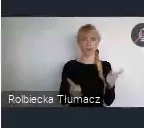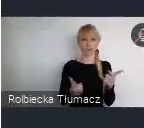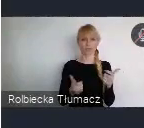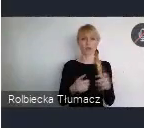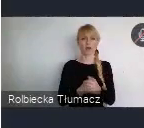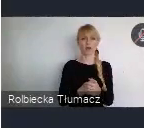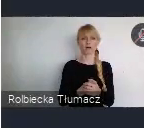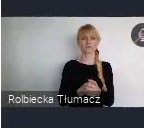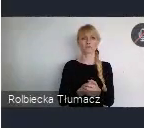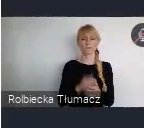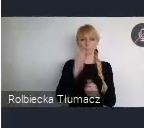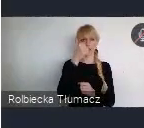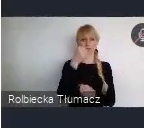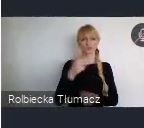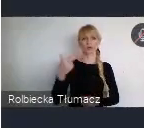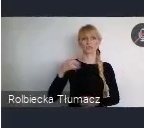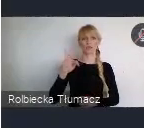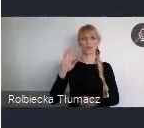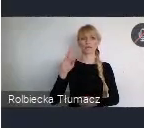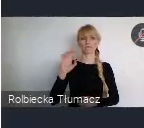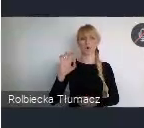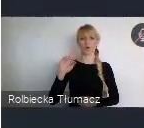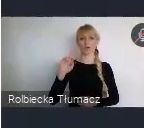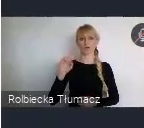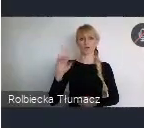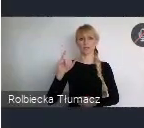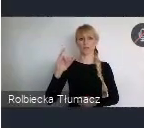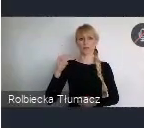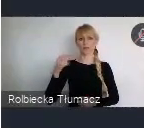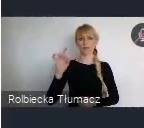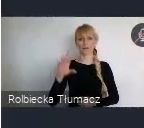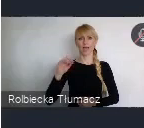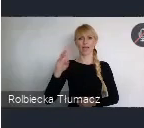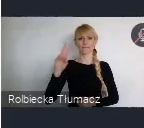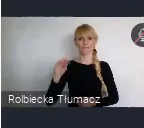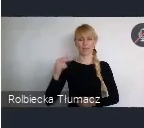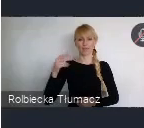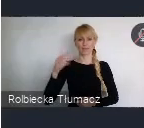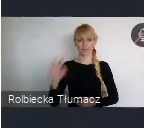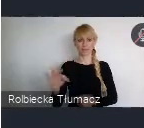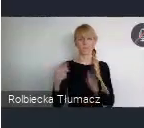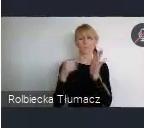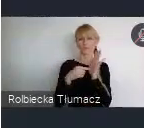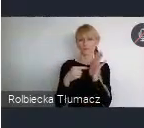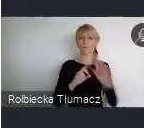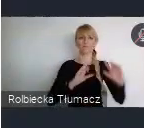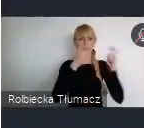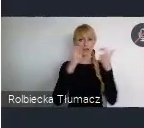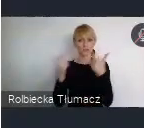One zastąpiły to co do tej pory było, na światowych forach miejskich. Czyli takie wydarzenia towarzyszące. One z reguły polegały na tym, że przyjeżdzało się z jakimś tematem,